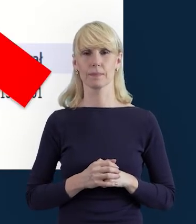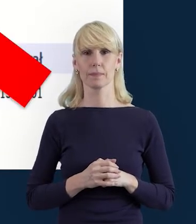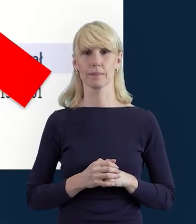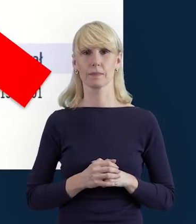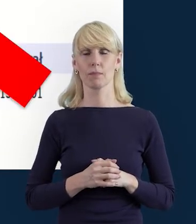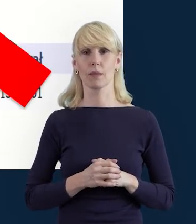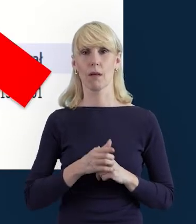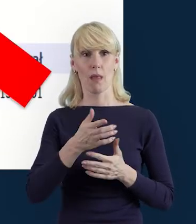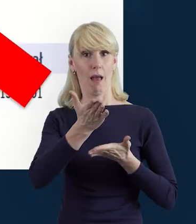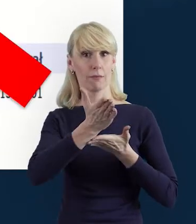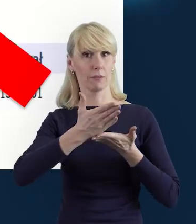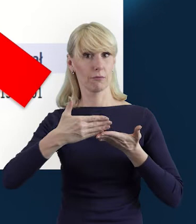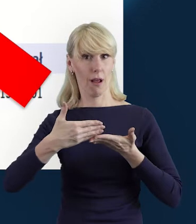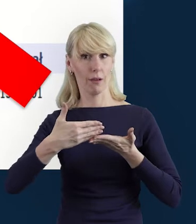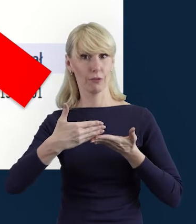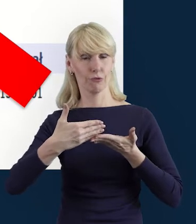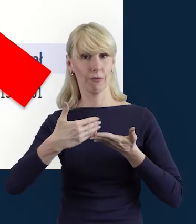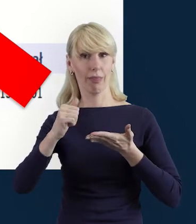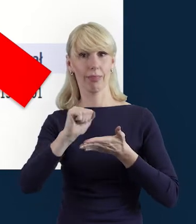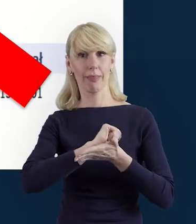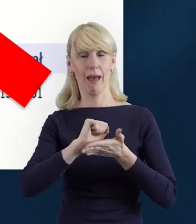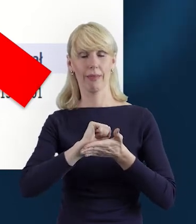Część danych musimy właśnie wybrać, wpisać,